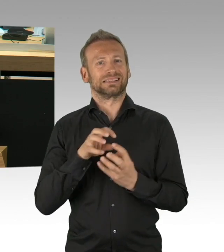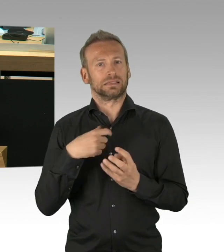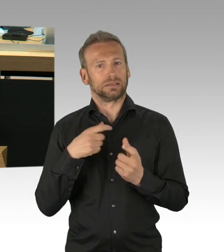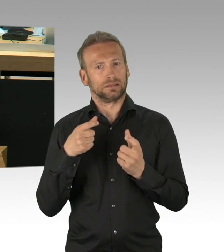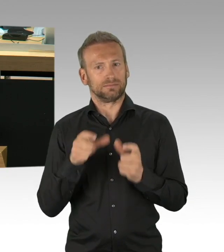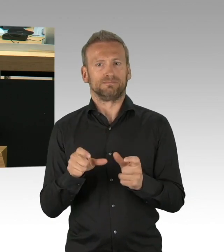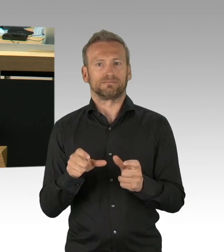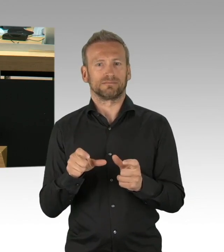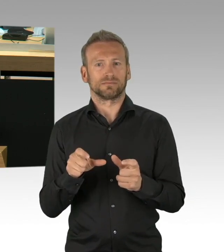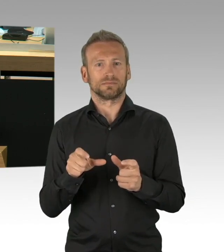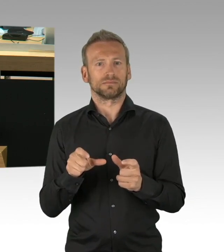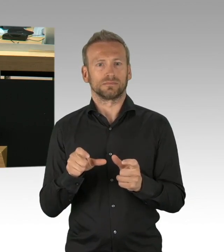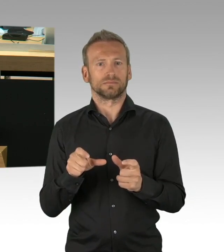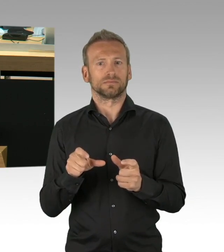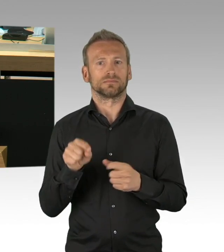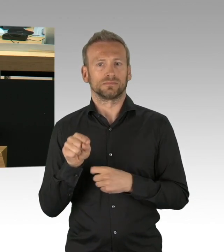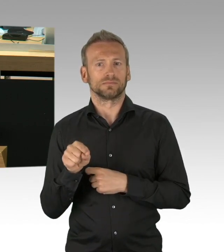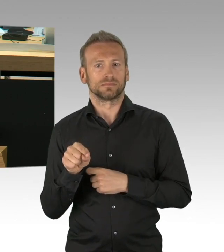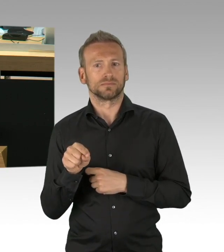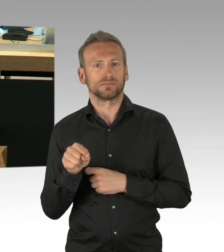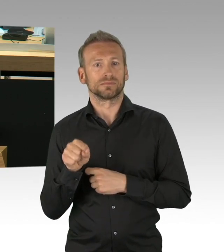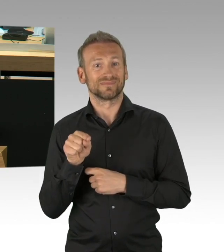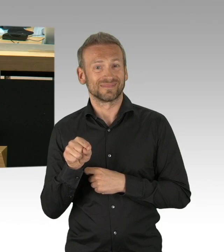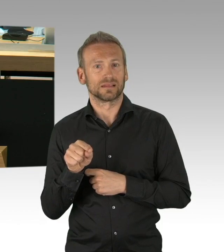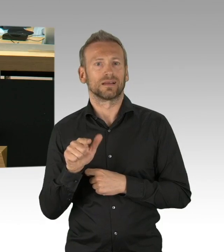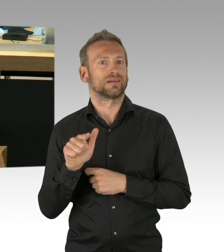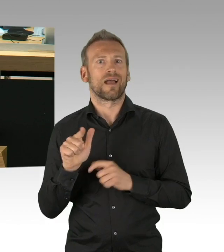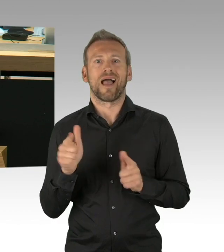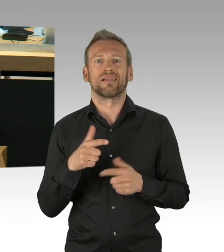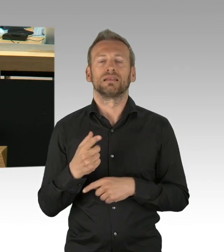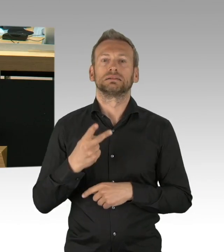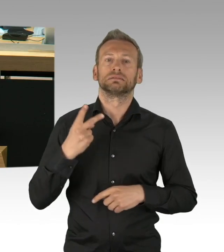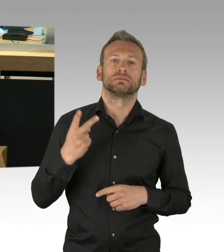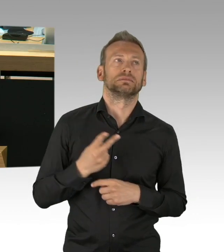im Moment im Vordergrund stehen, das eine ist der gesellschaftliche und parlamentarische Diskurs,